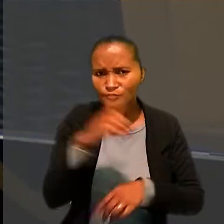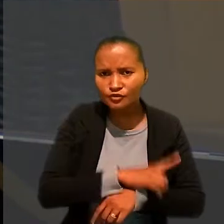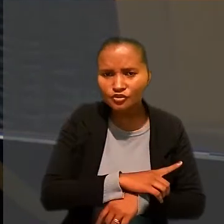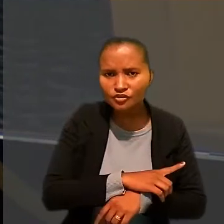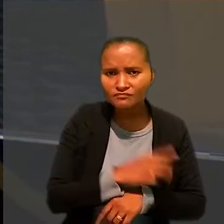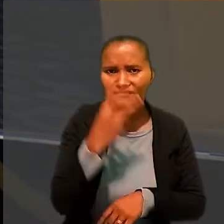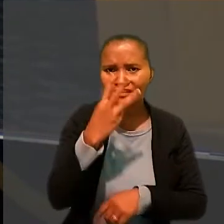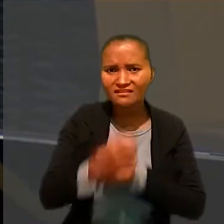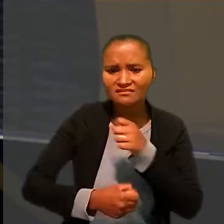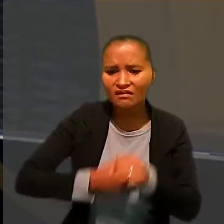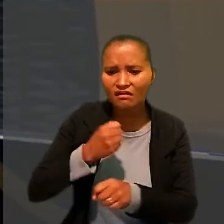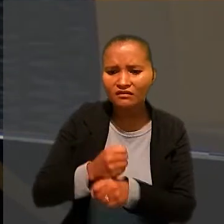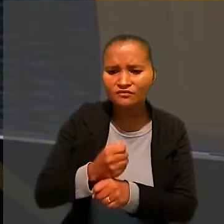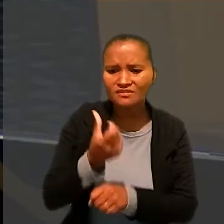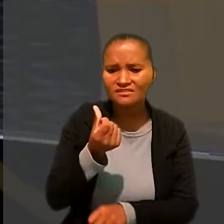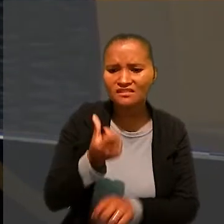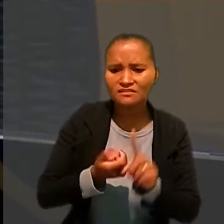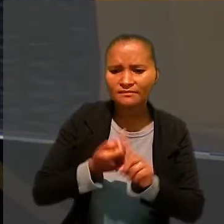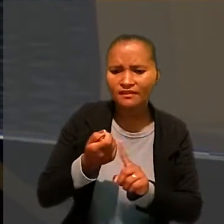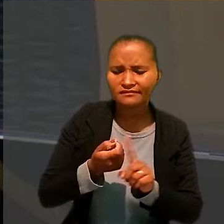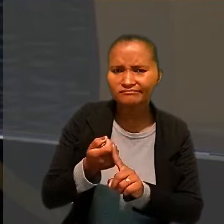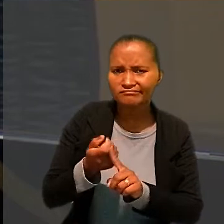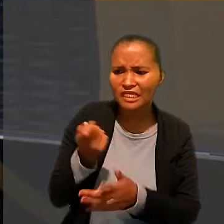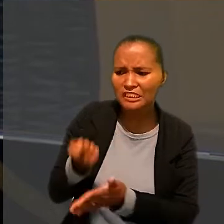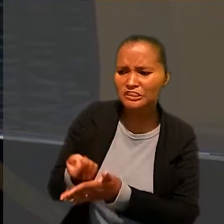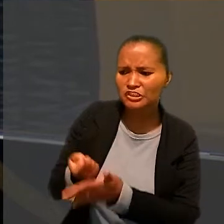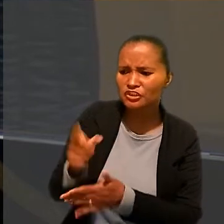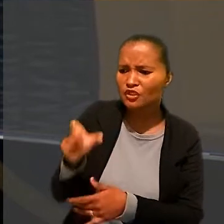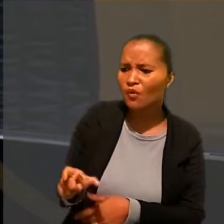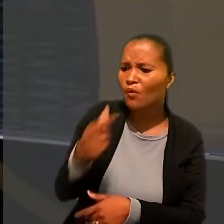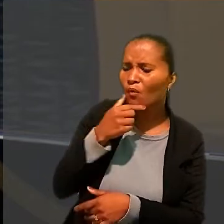exigiria que o trabalhador dormisse menos de quatro horas por dia.